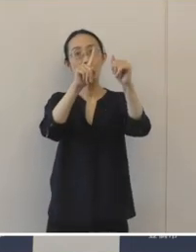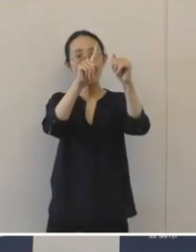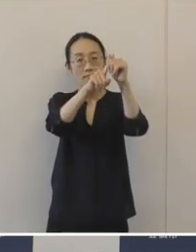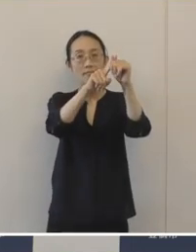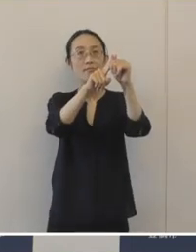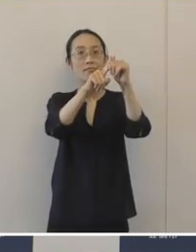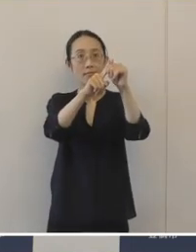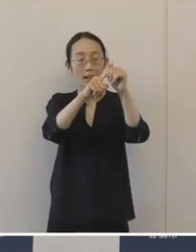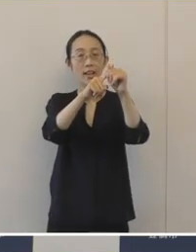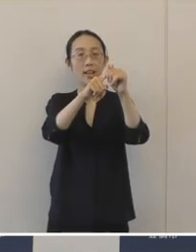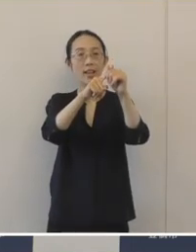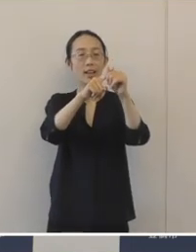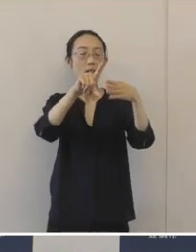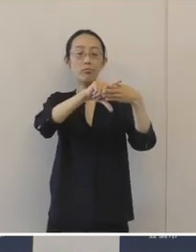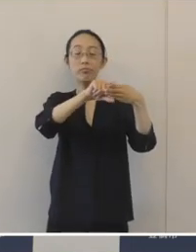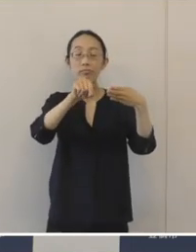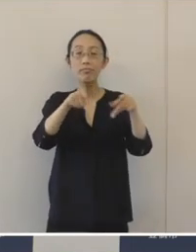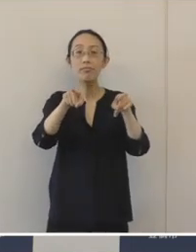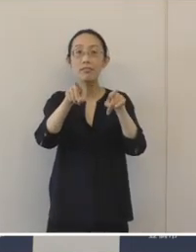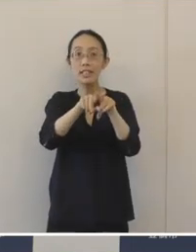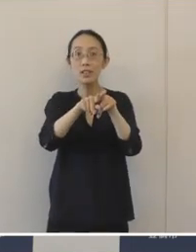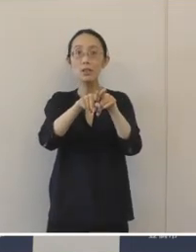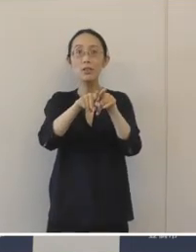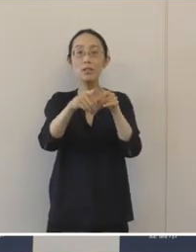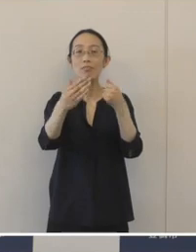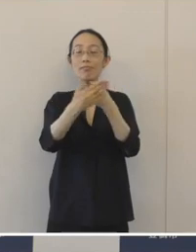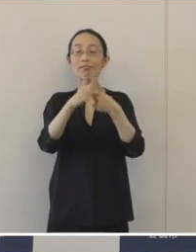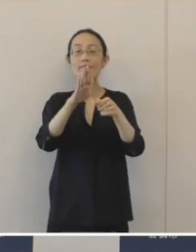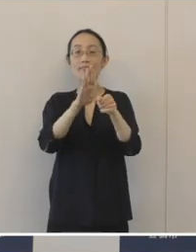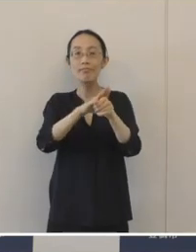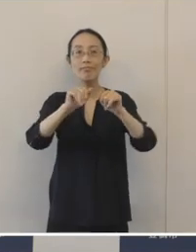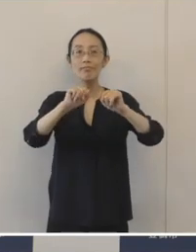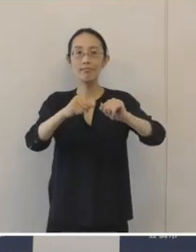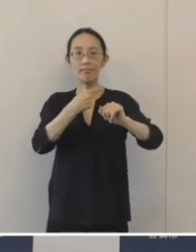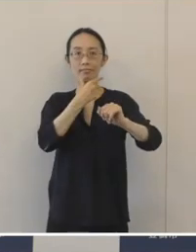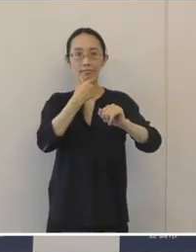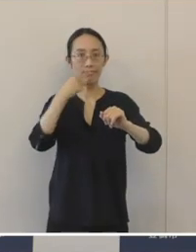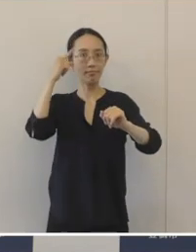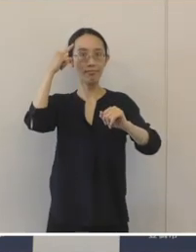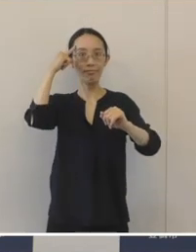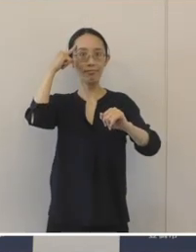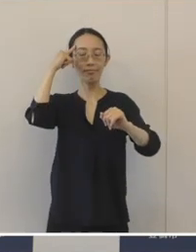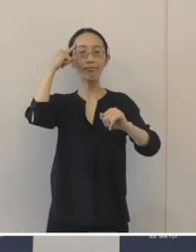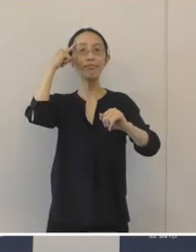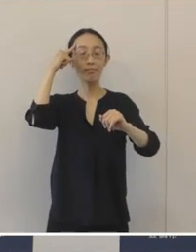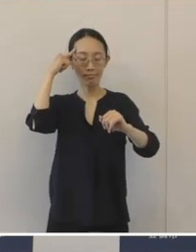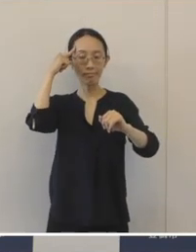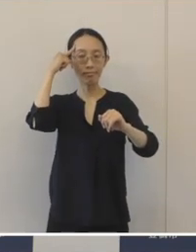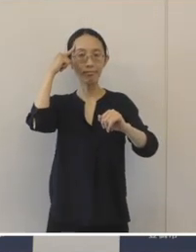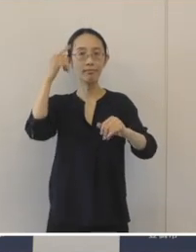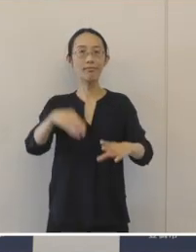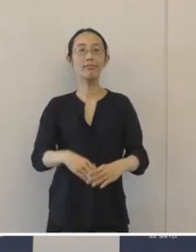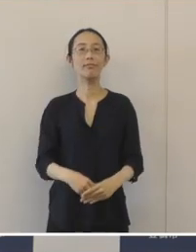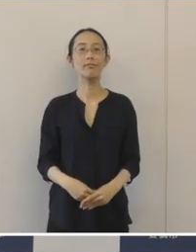4者が連携をしてこの取り組みを強力に進めていきたいと考えております。